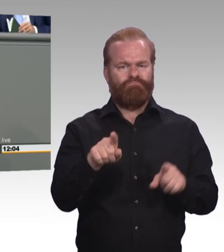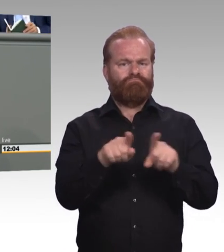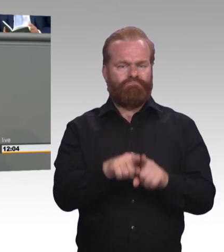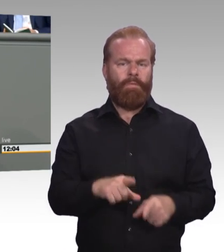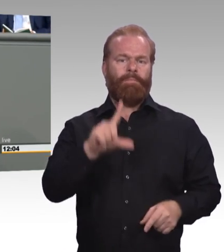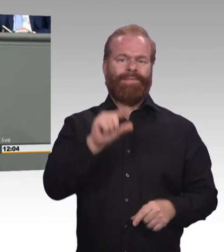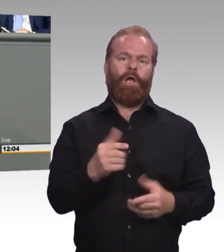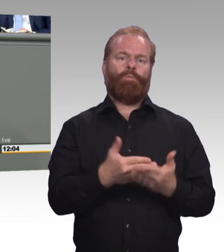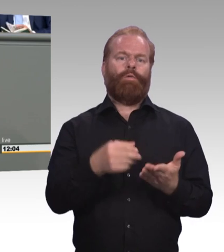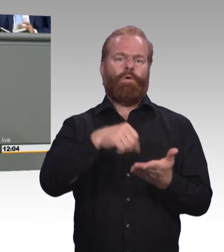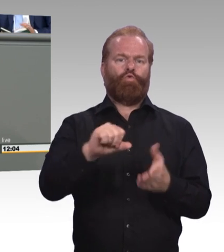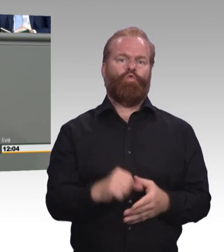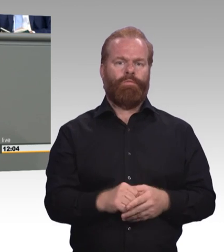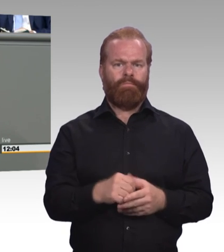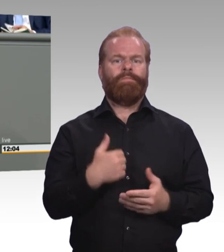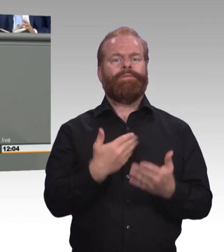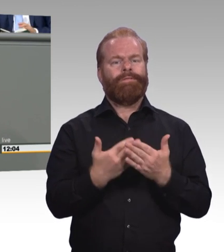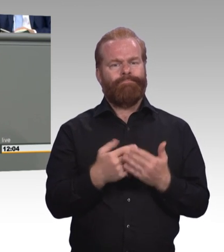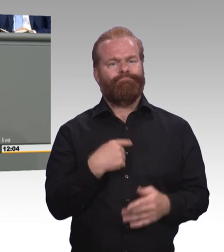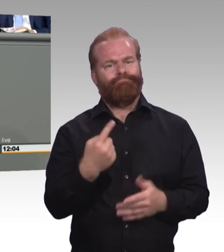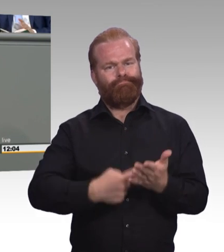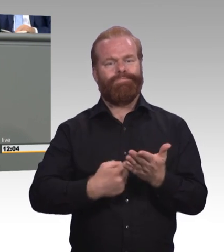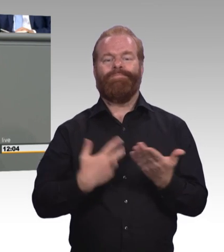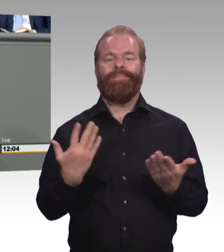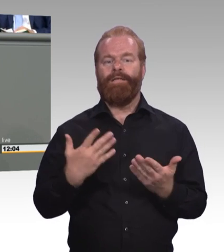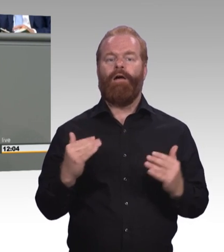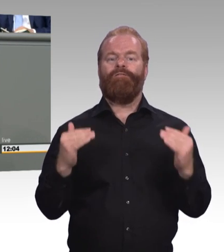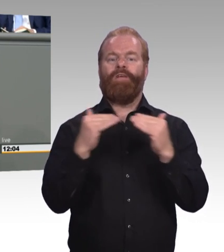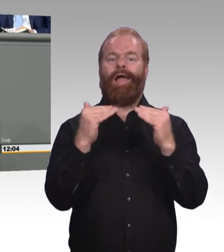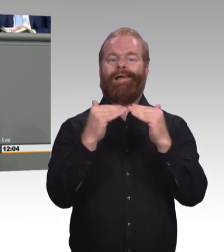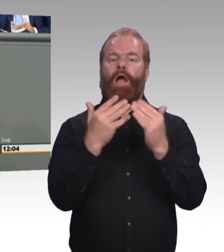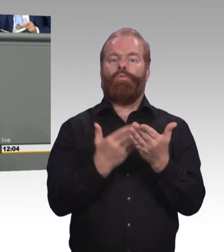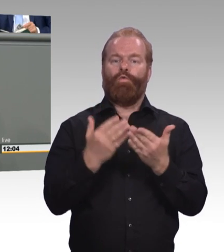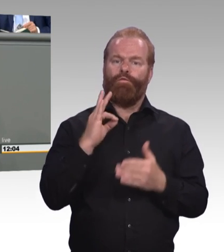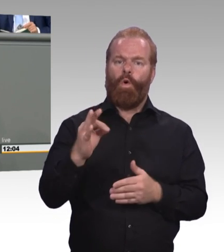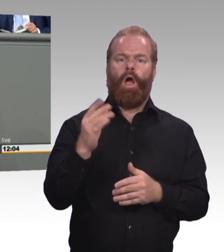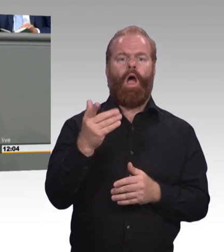(Beifall) Durch eine gute Mindestausbildungsvergütung